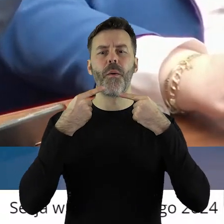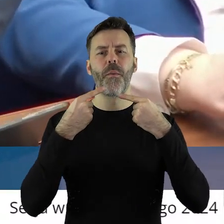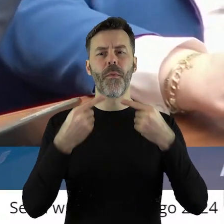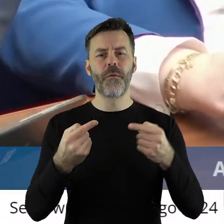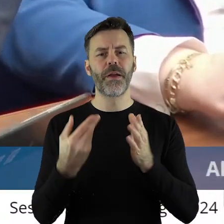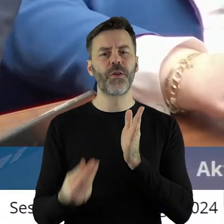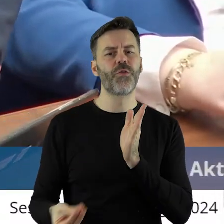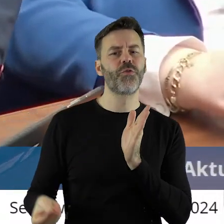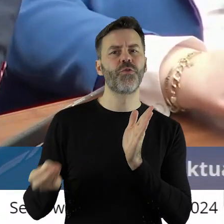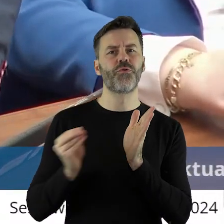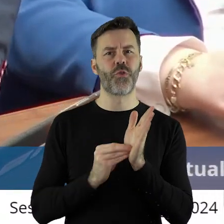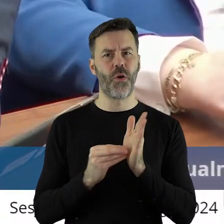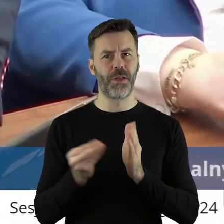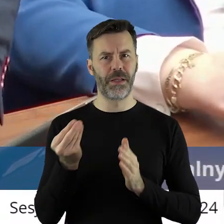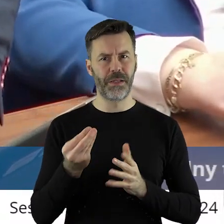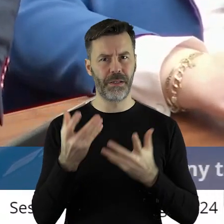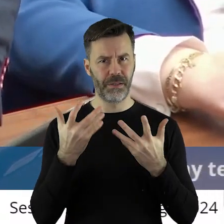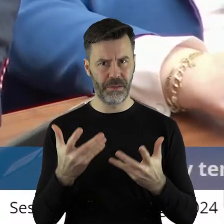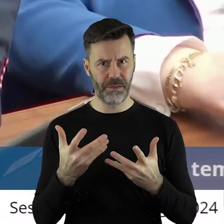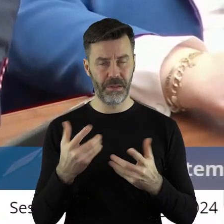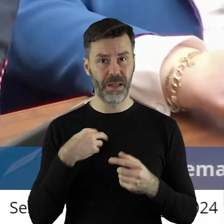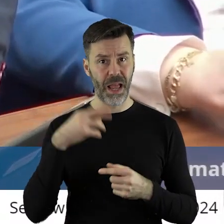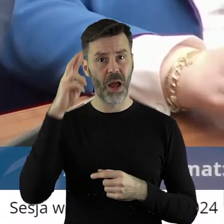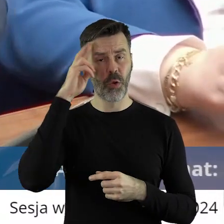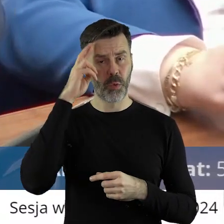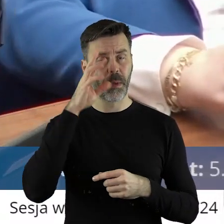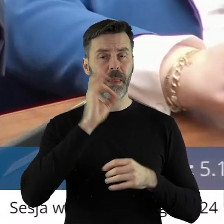też jeszcze dopowiedzieć. Ja rozumiem, że zmieniła się władza,